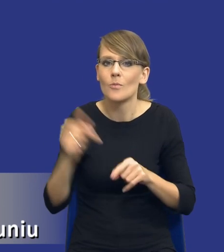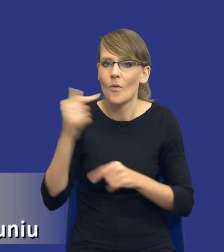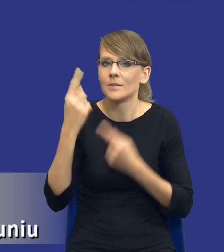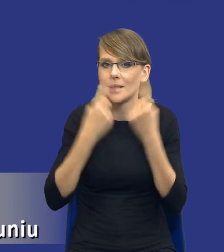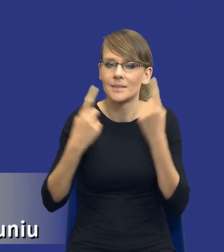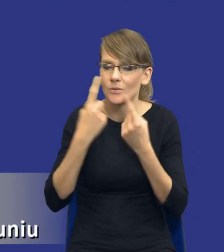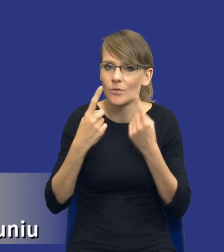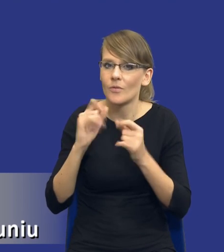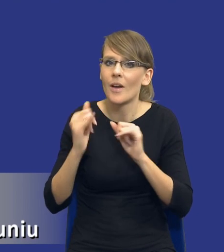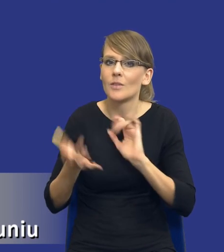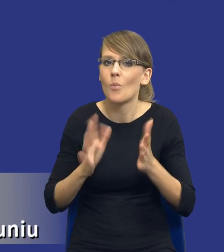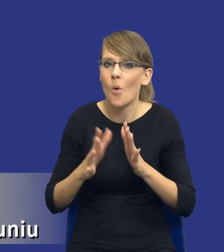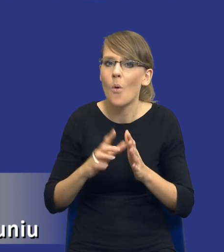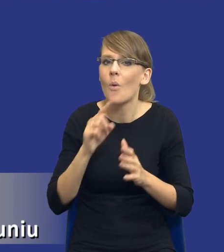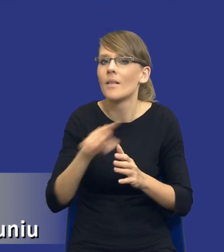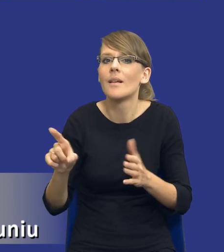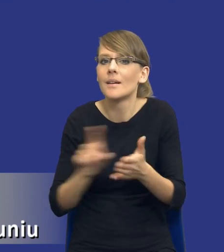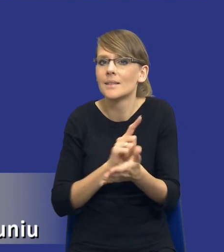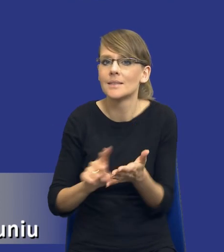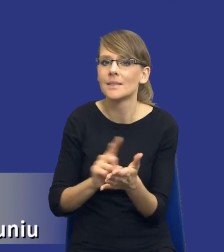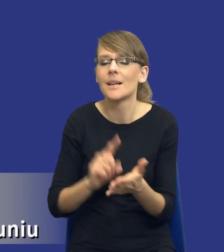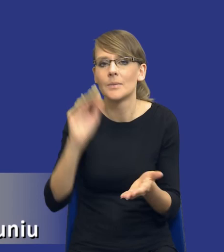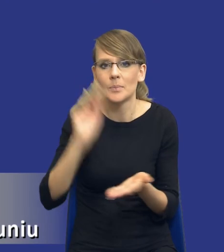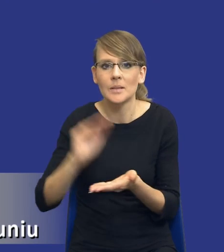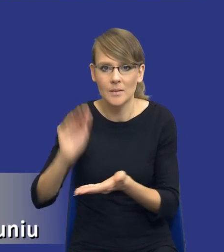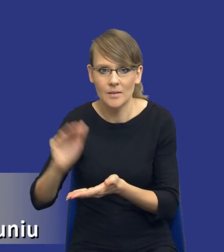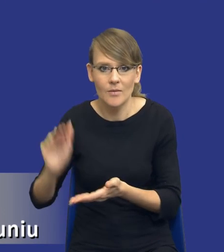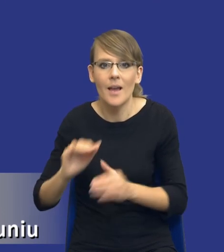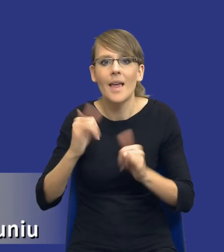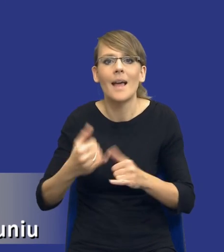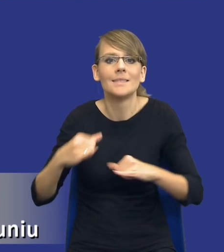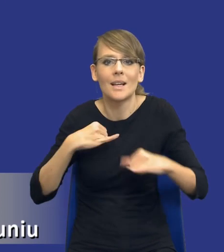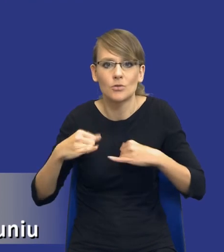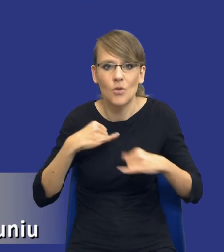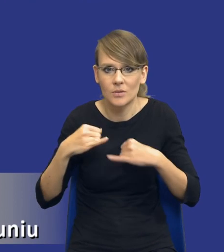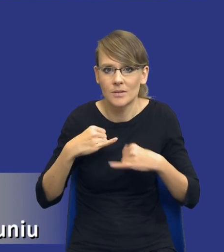sposób te ryzyka zminimalizować, jak tym ryzykiem zarządzać i jakie instrumenty